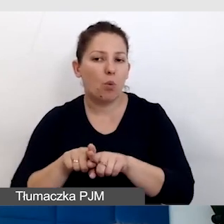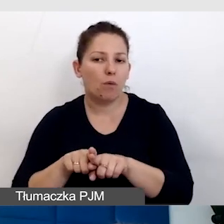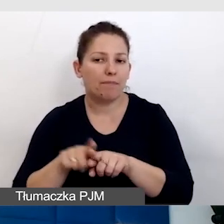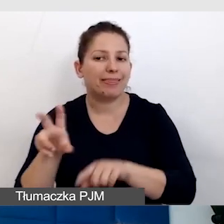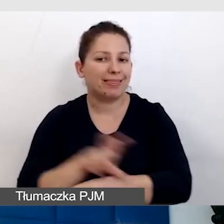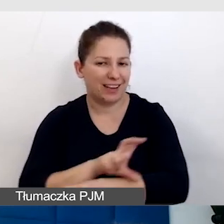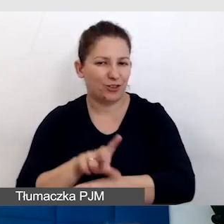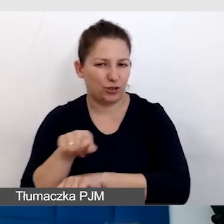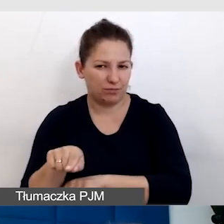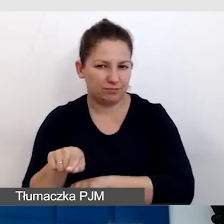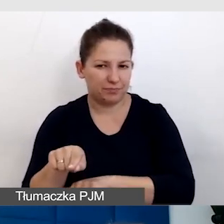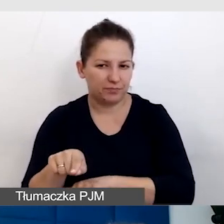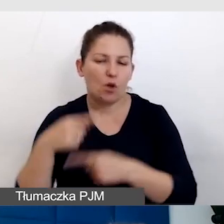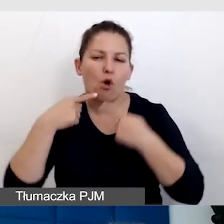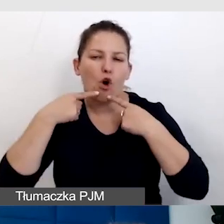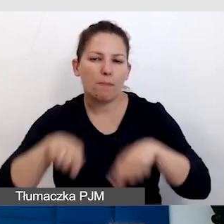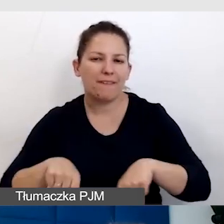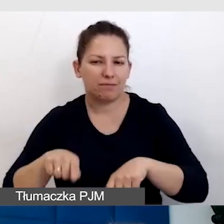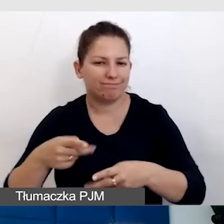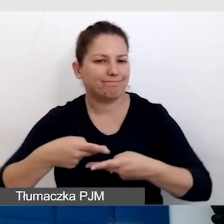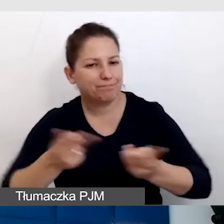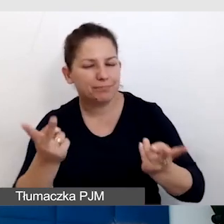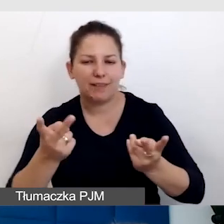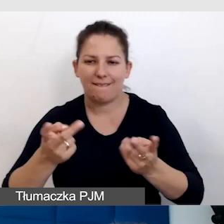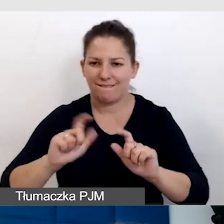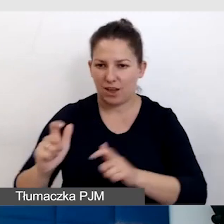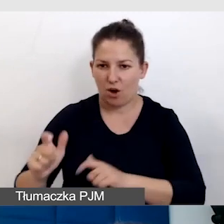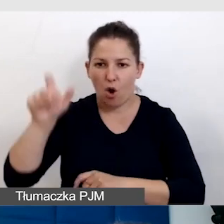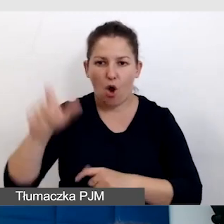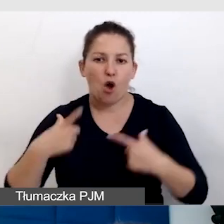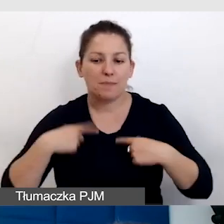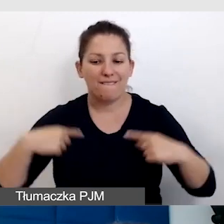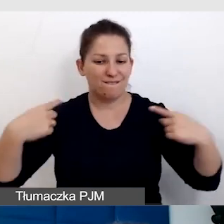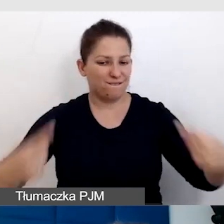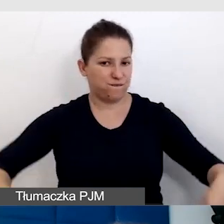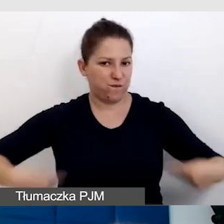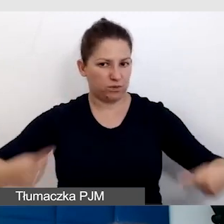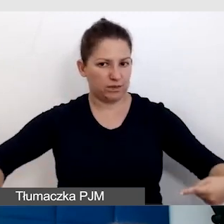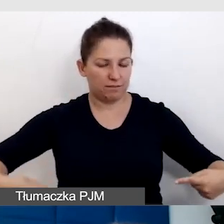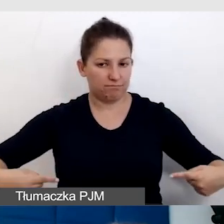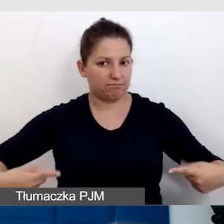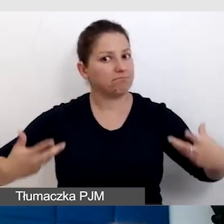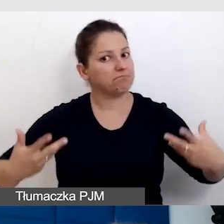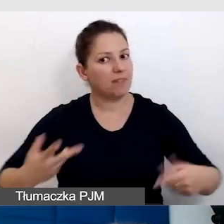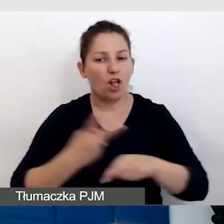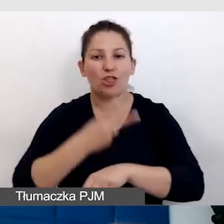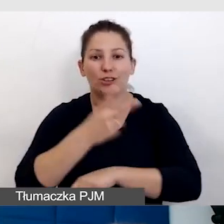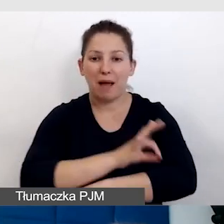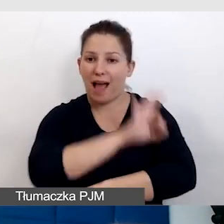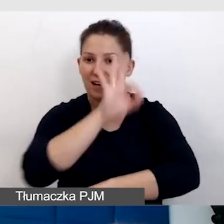który odpowiada za transmisję wydarzeń, osoba, która porusza się na wózku inwalidzkim. Dostępność architektoniczna jest kluczowa.